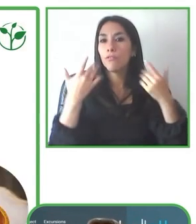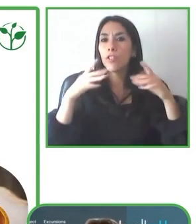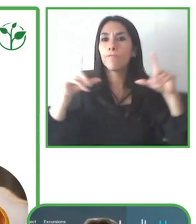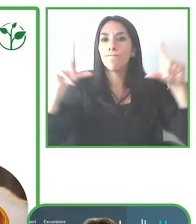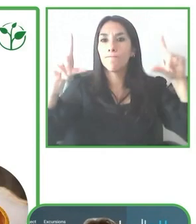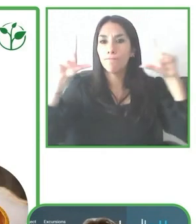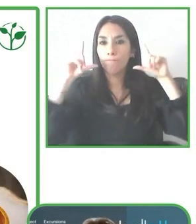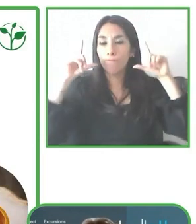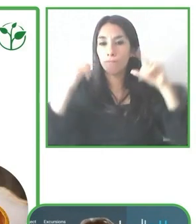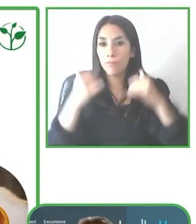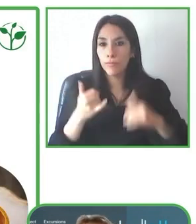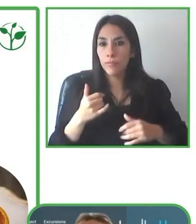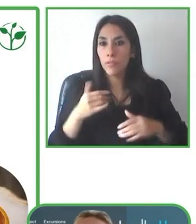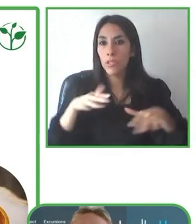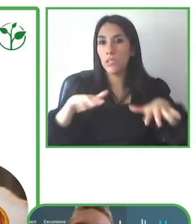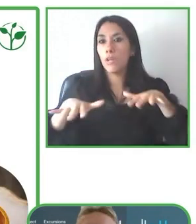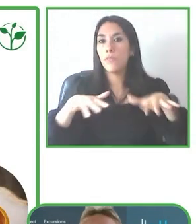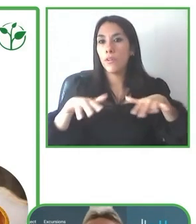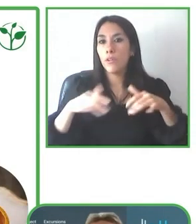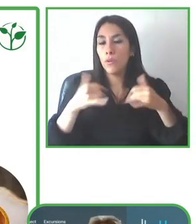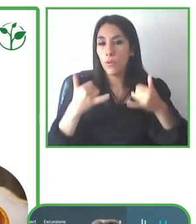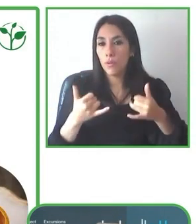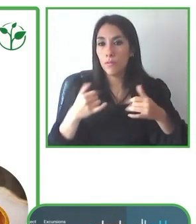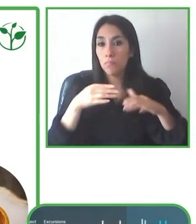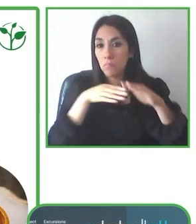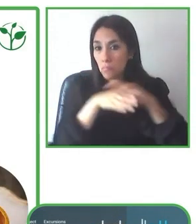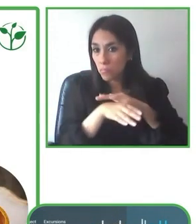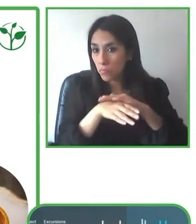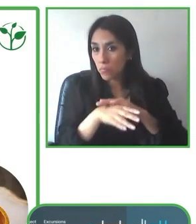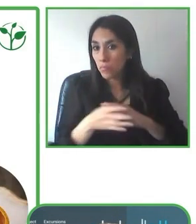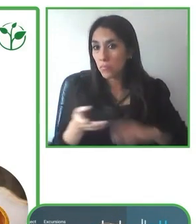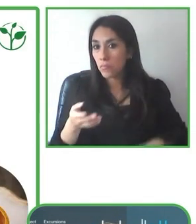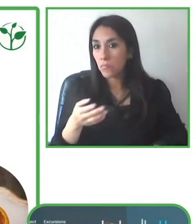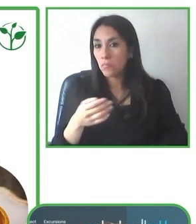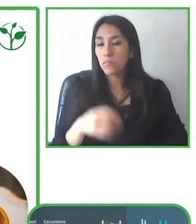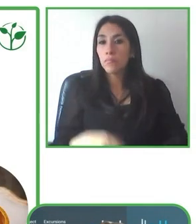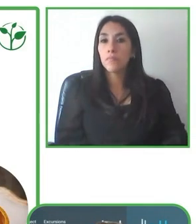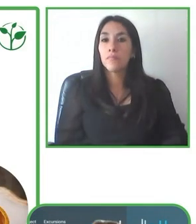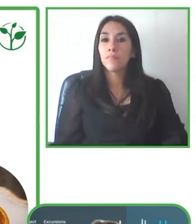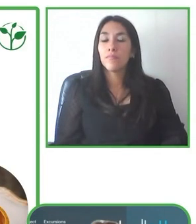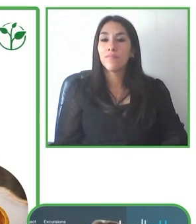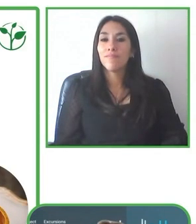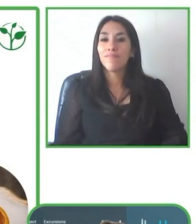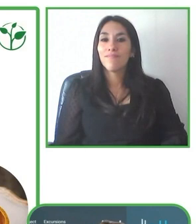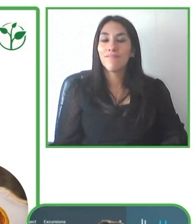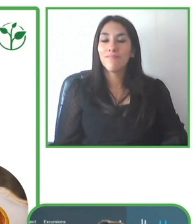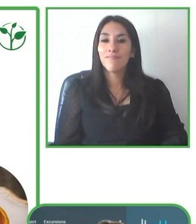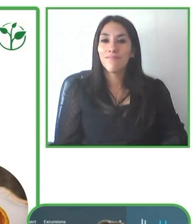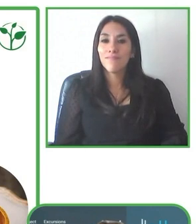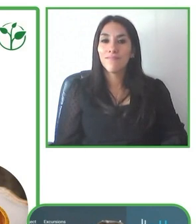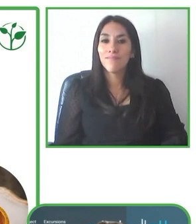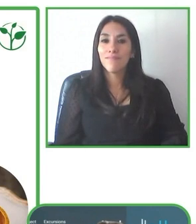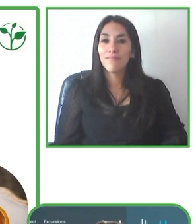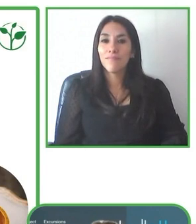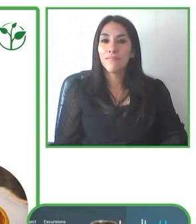Estamos operativos desde el 2009 y manejamos grupos pequeños teniendo un conocimiento muy